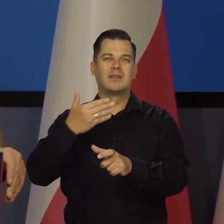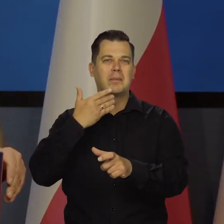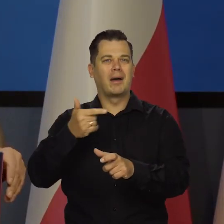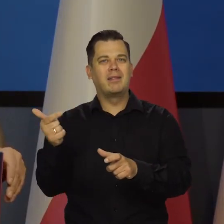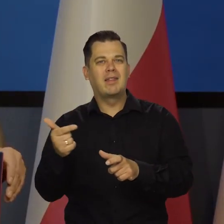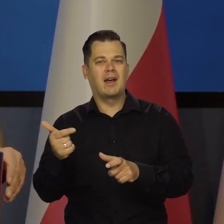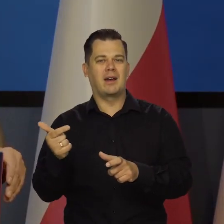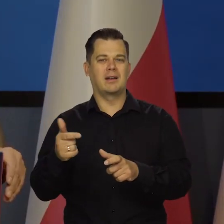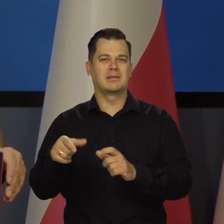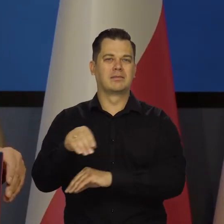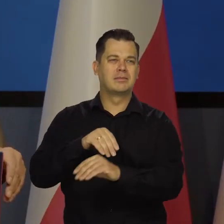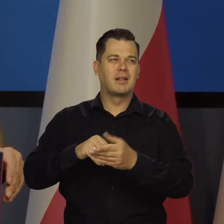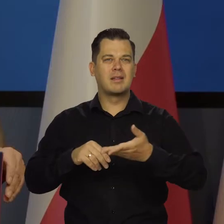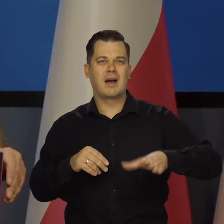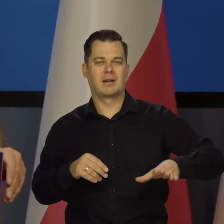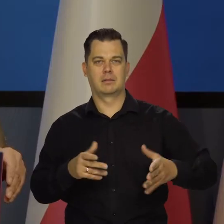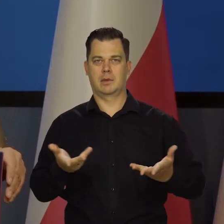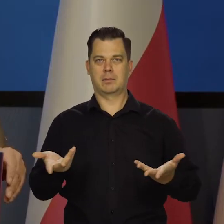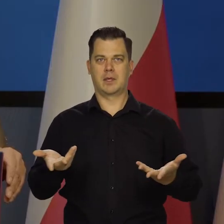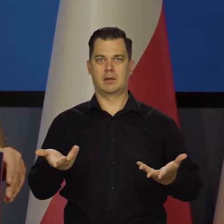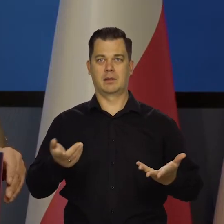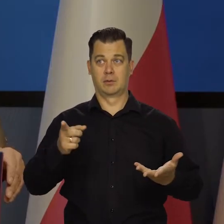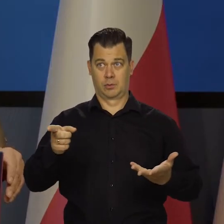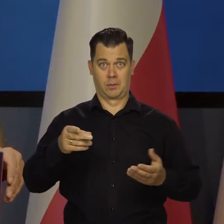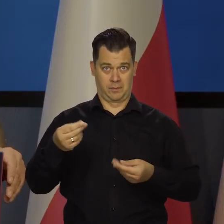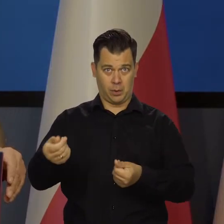ani nie jest na budżetowym,